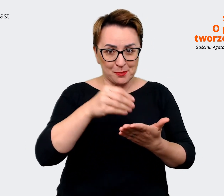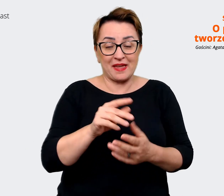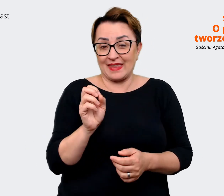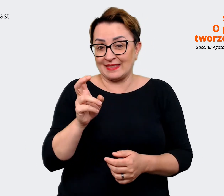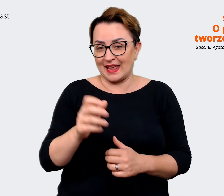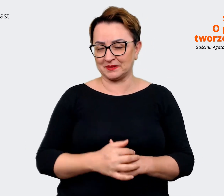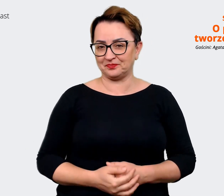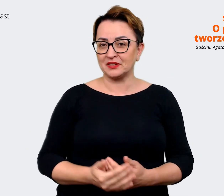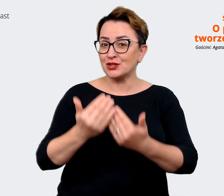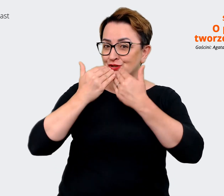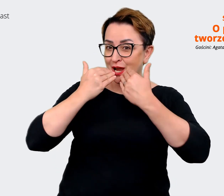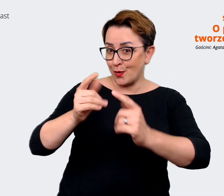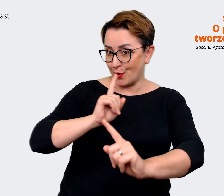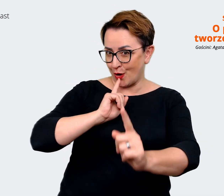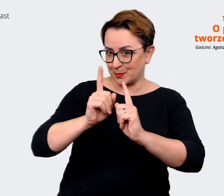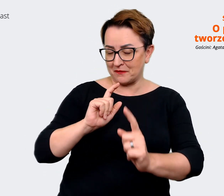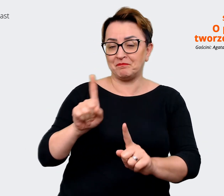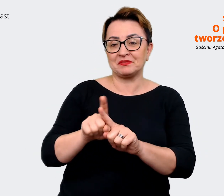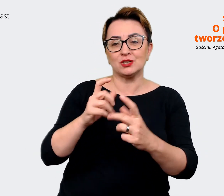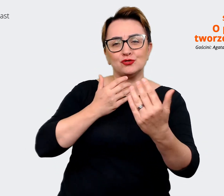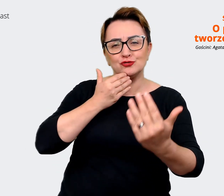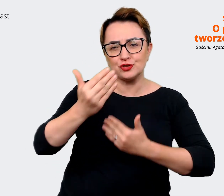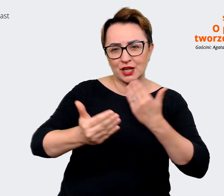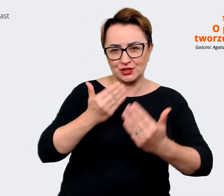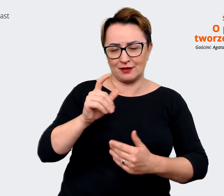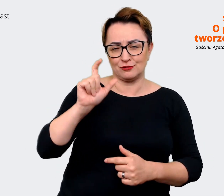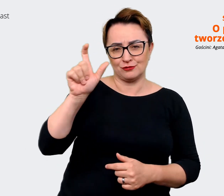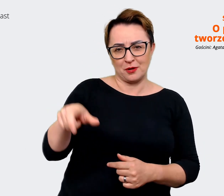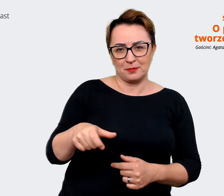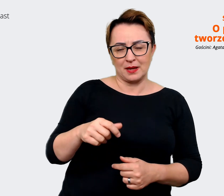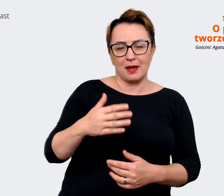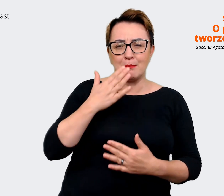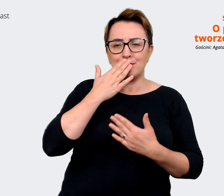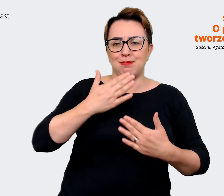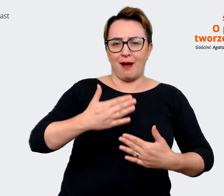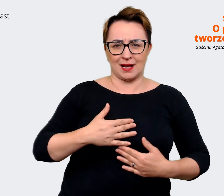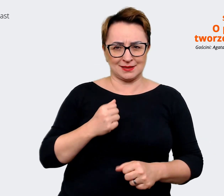życzyć tutaj tej pasji przede wszystkim, którą masz do pracy, bo widać, że jest ona,